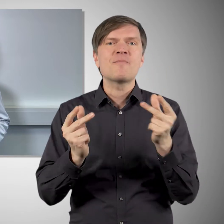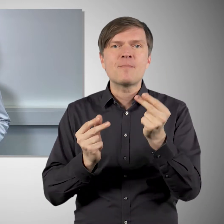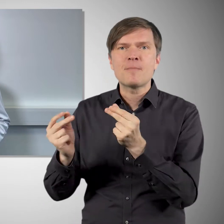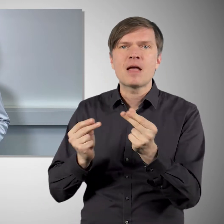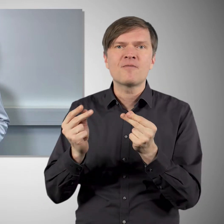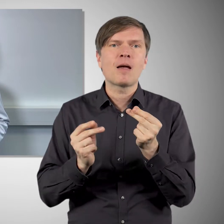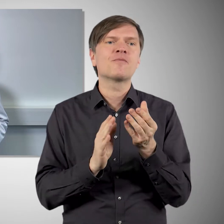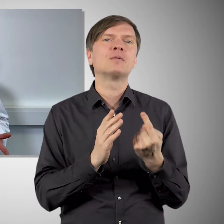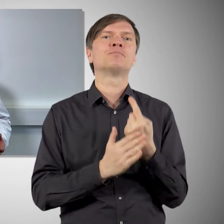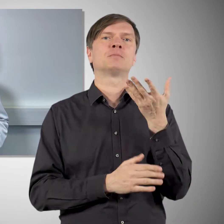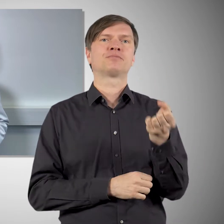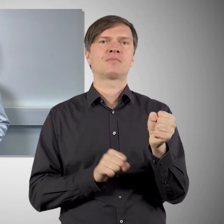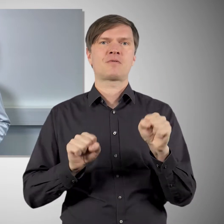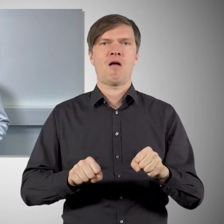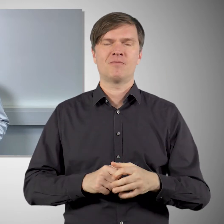wenn wir Novavax millionenfach verimpft haben.